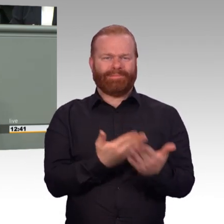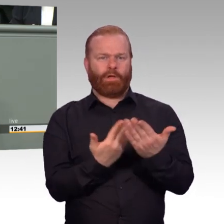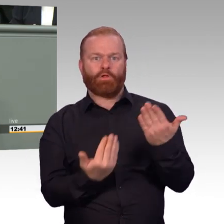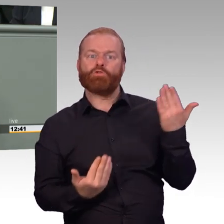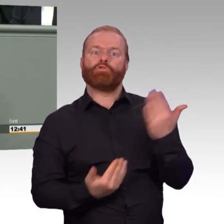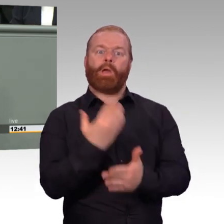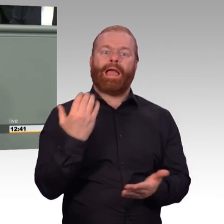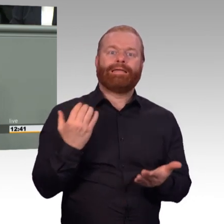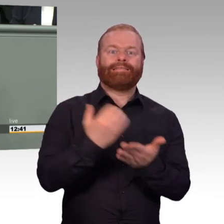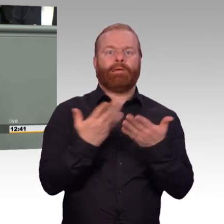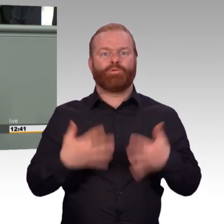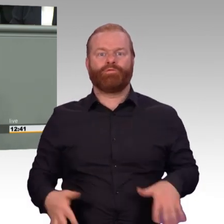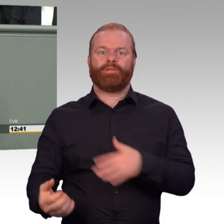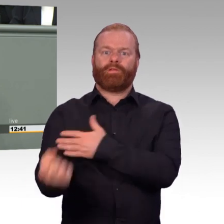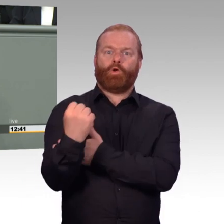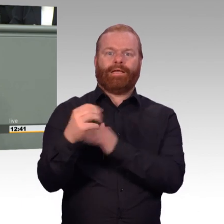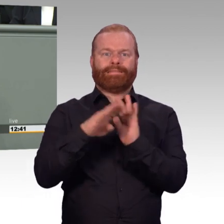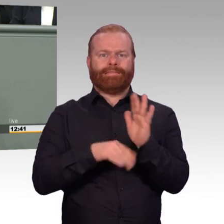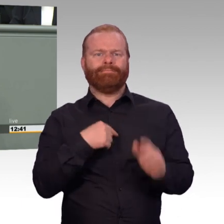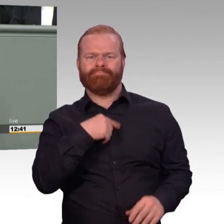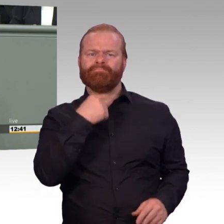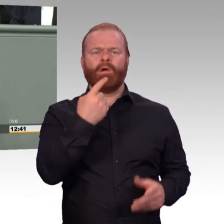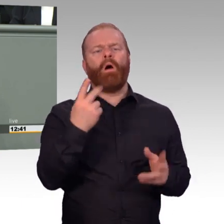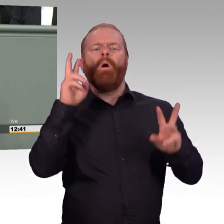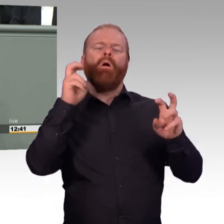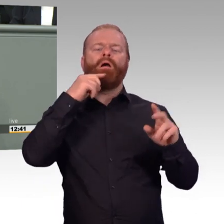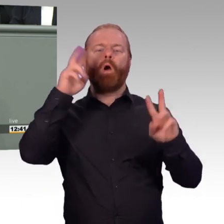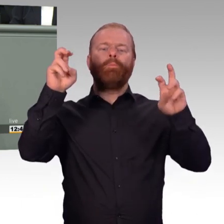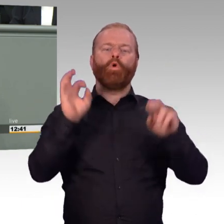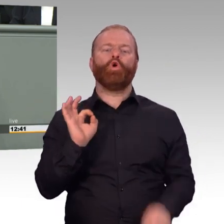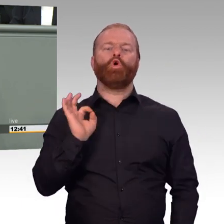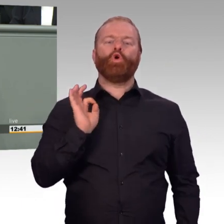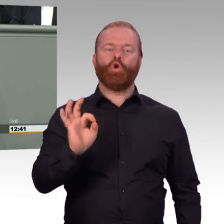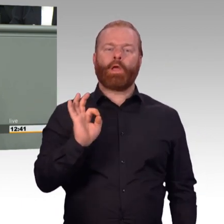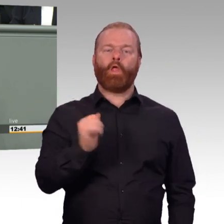eine deutlich bessere soziale Absicherung für das Alter schafft und insbesondere